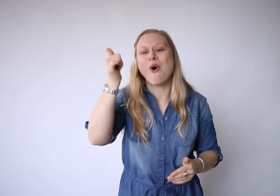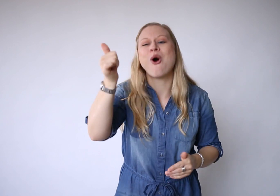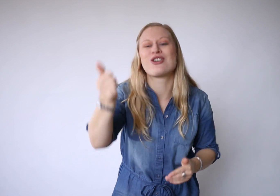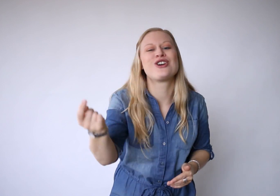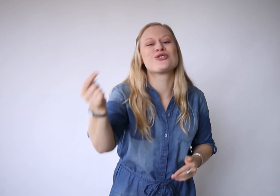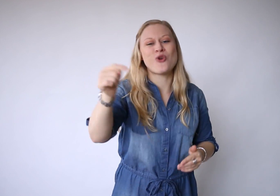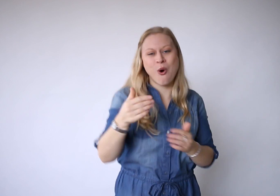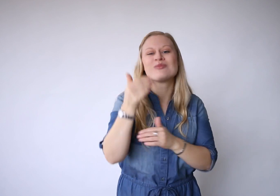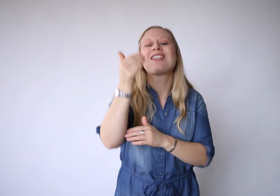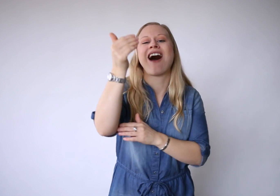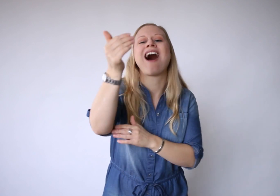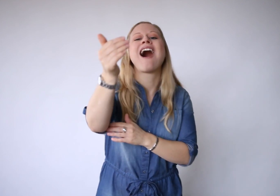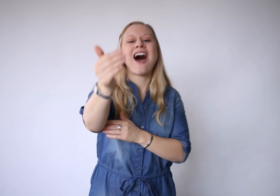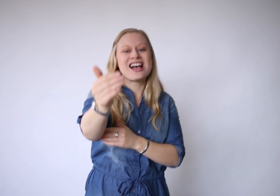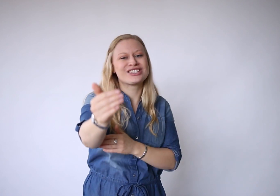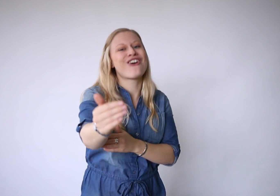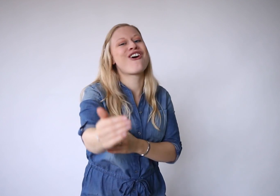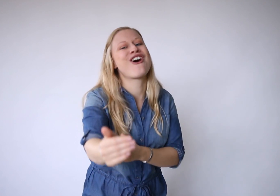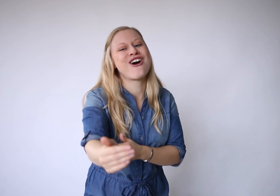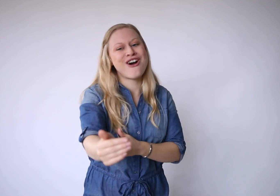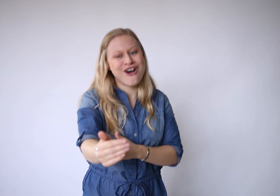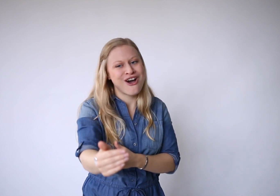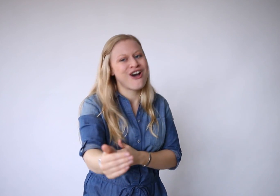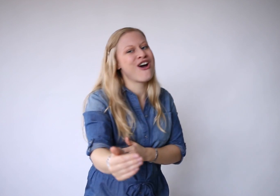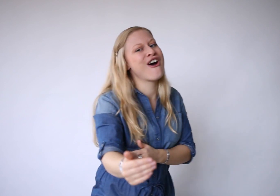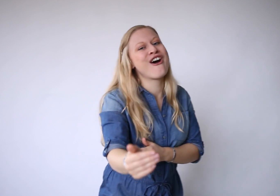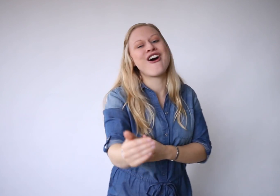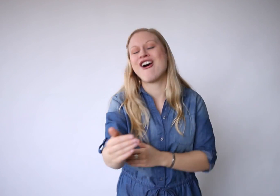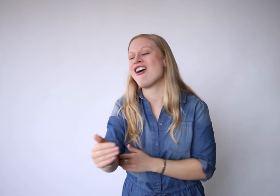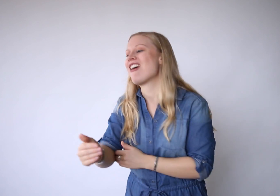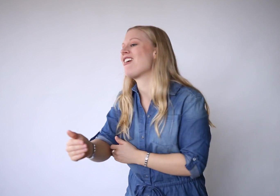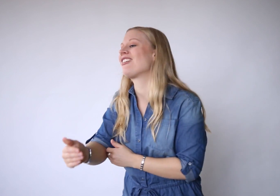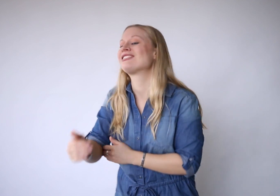Morgen komt later